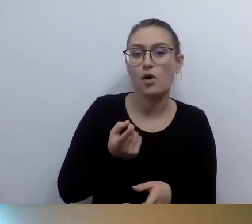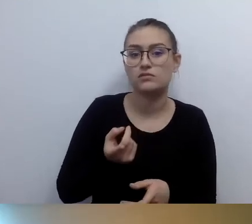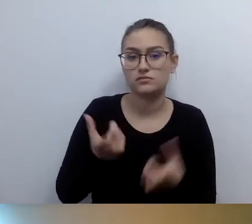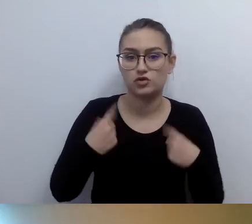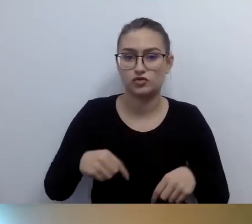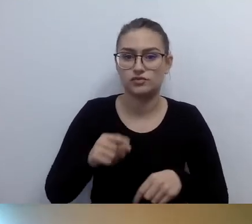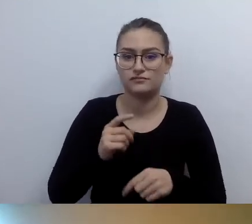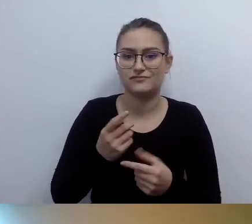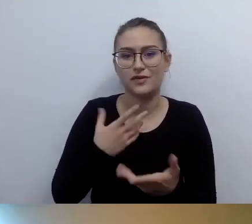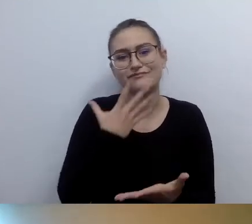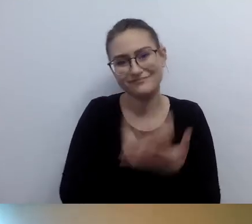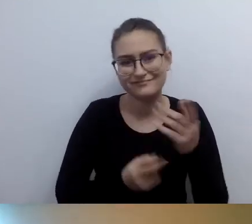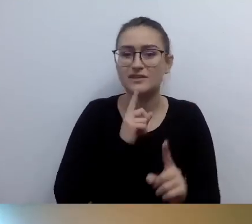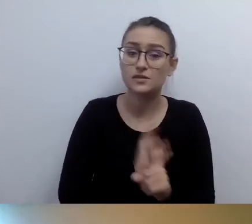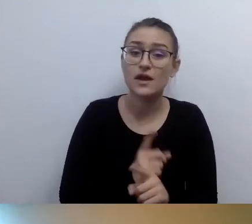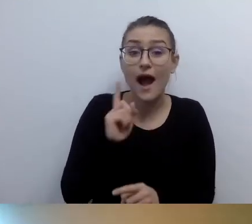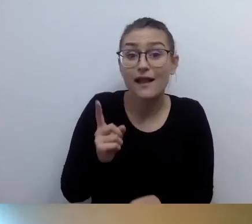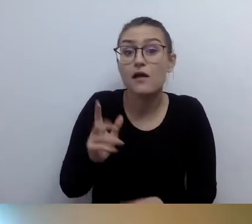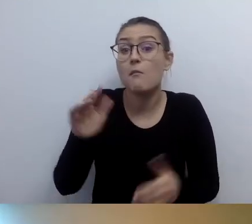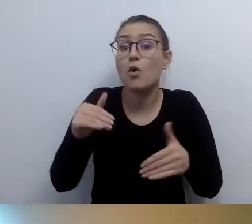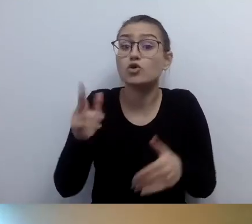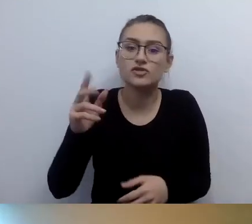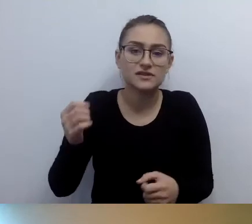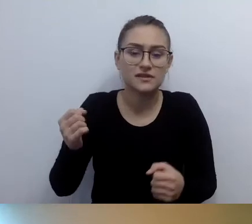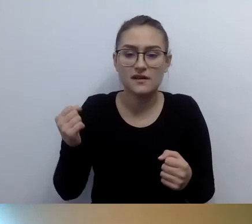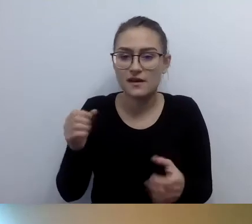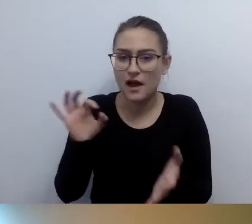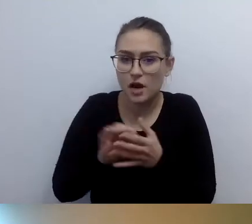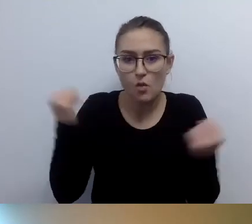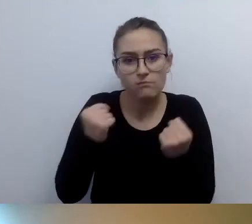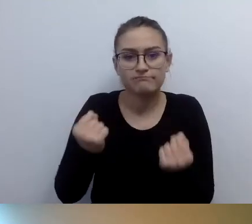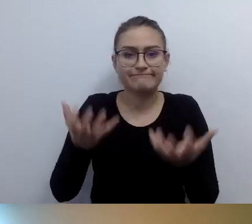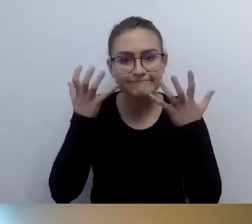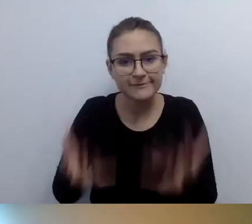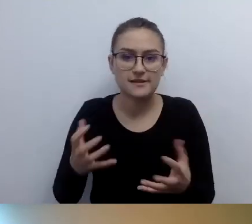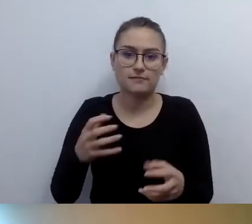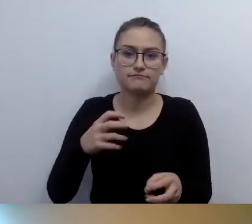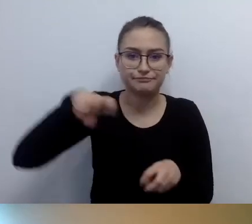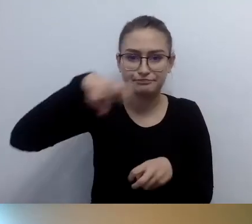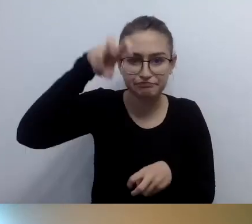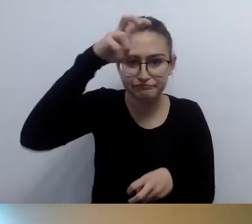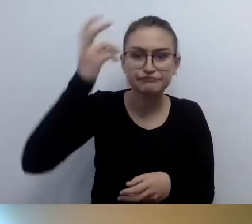Decydują się: okej, ktoś mnie wniesie. Wniesie mnie, mój wózek.